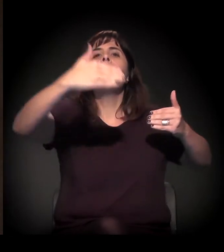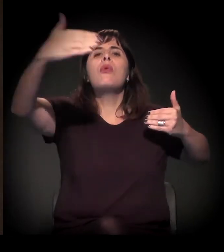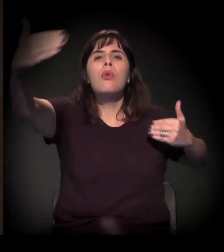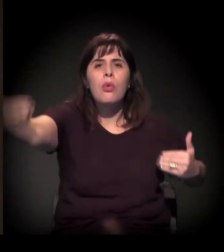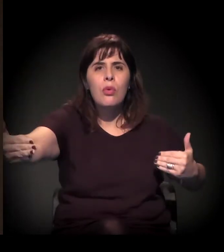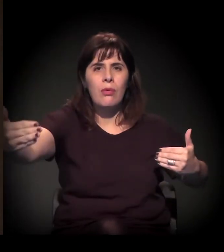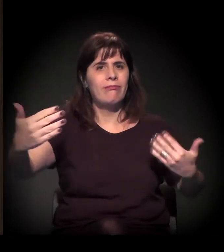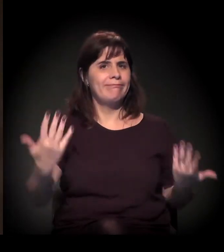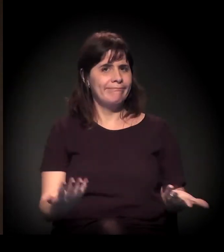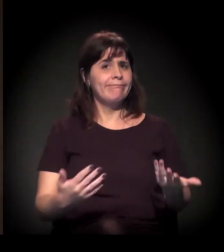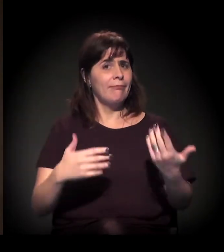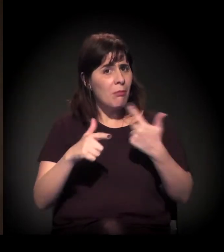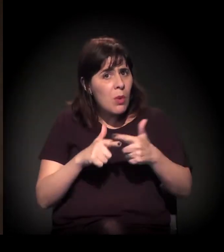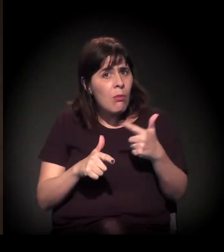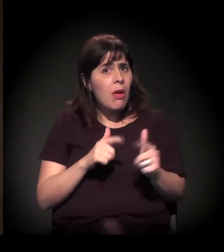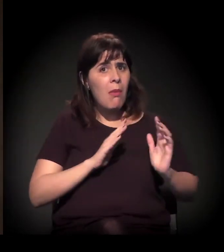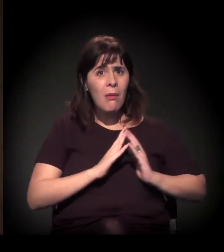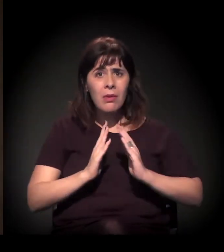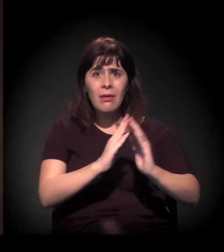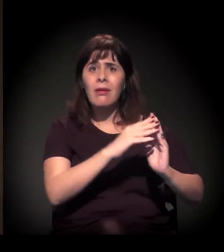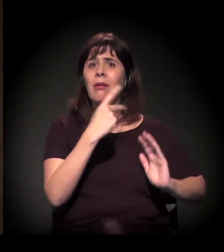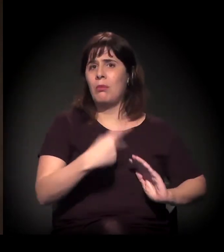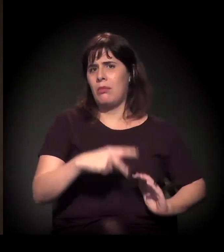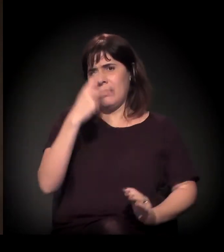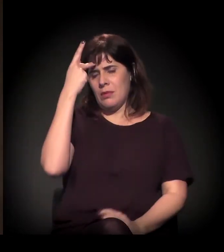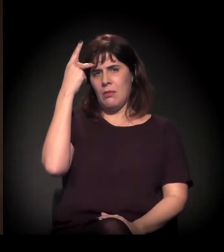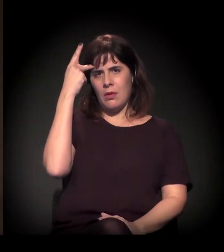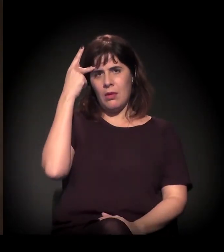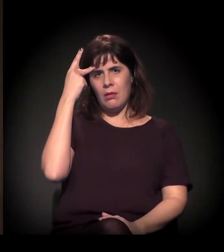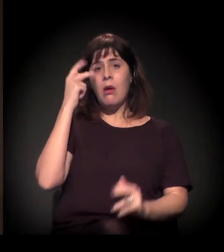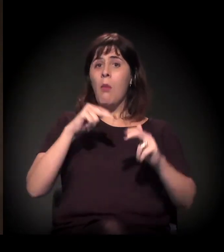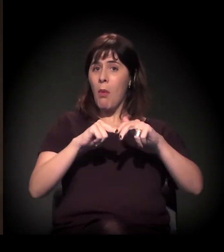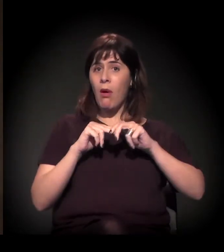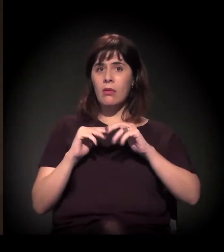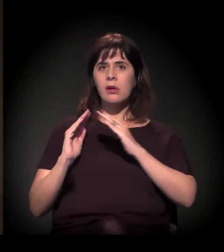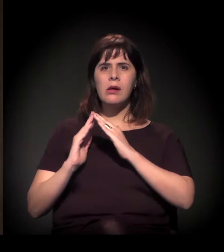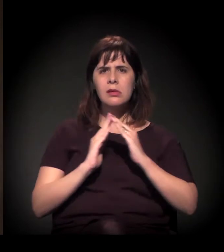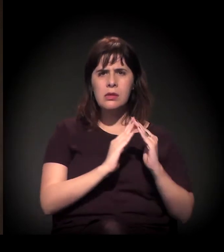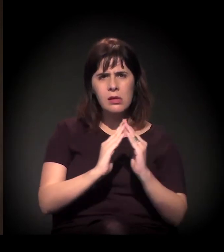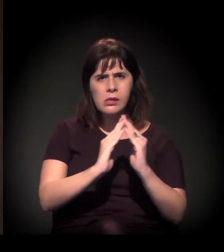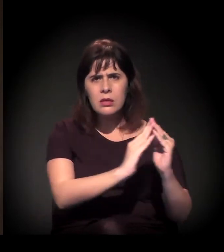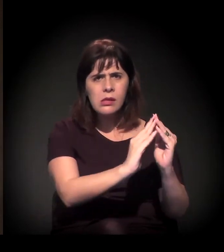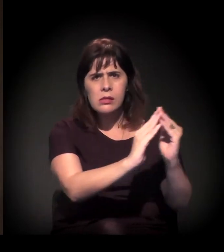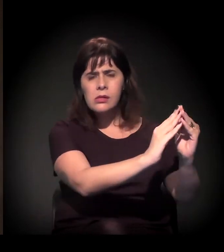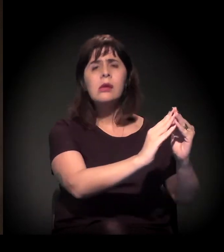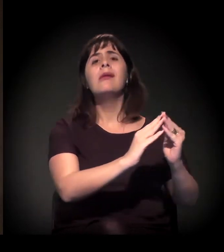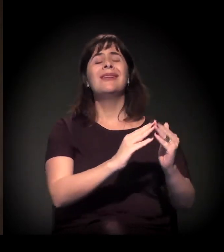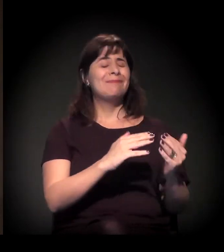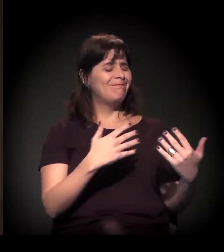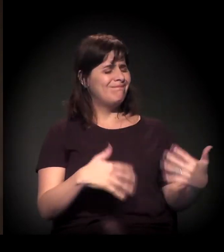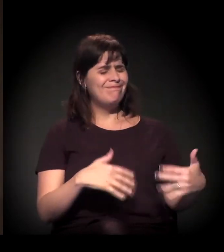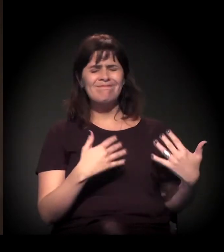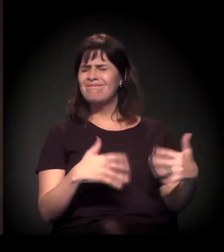Seja no que diz respeito à situação das favelas − é escandalosa a situação −,